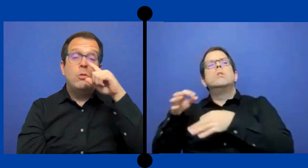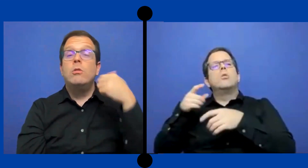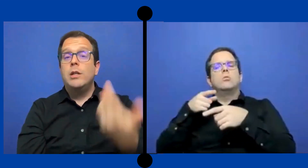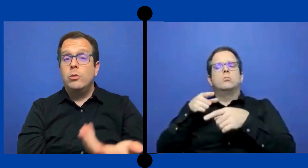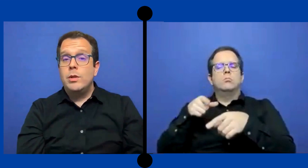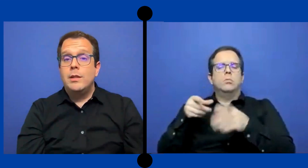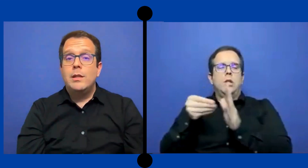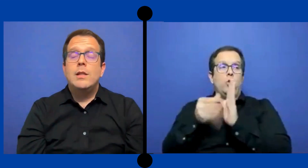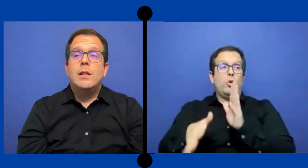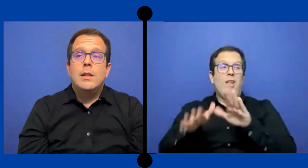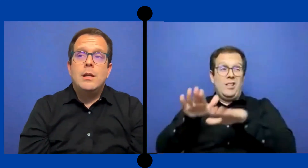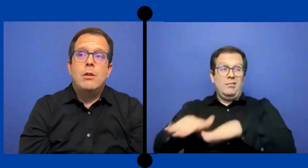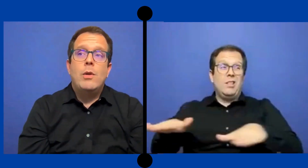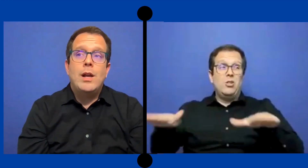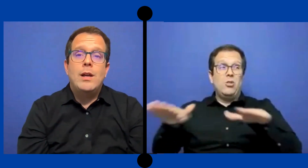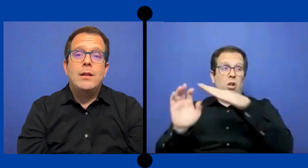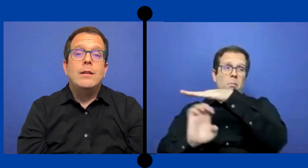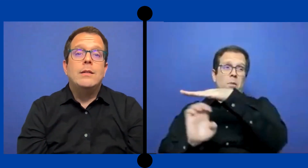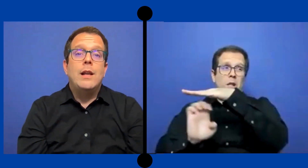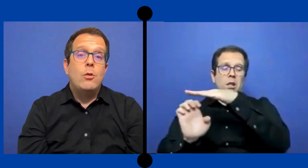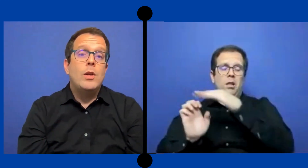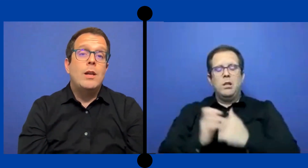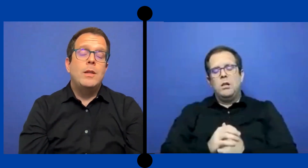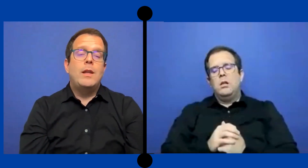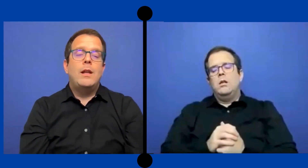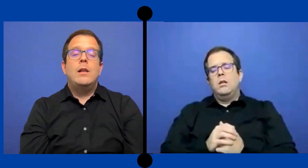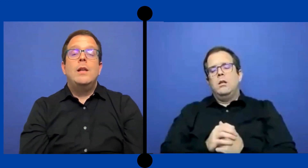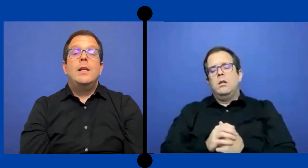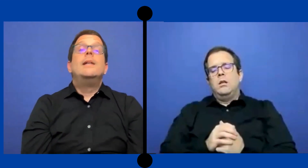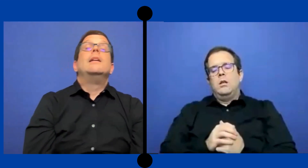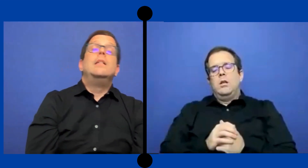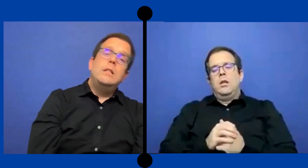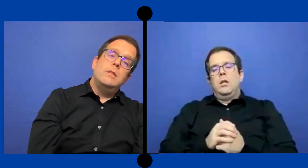con estudiantes de escuela de la escuela elemental Y